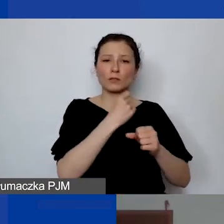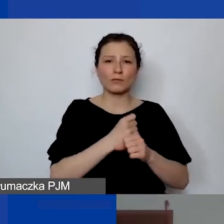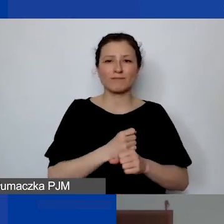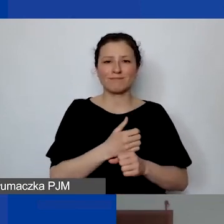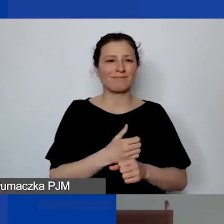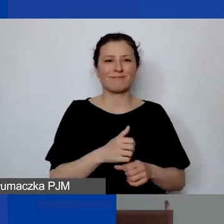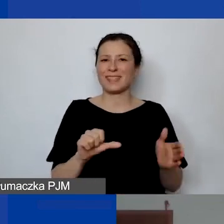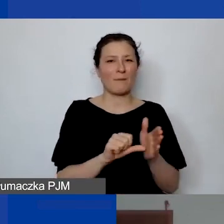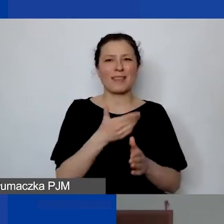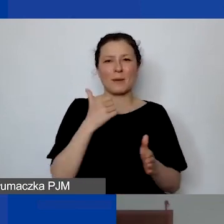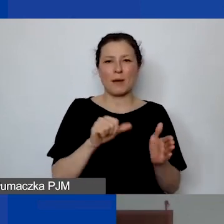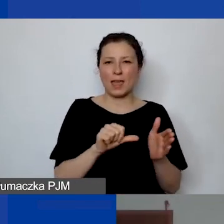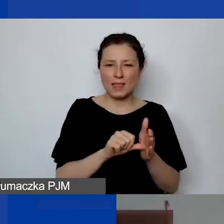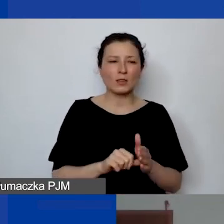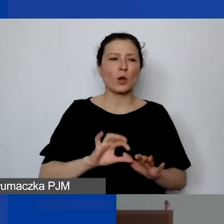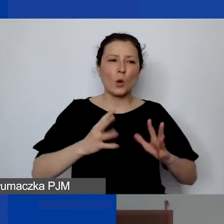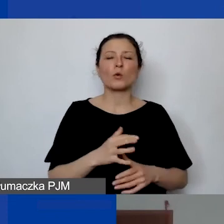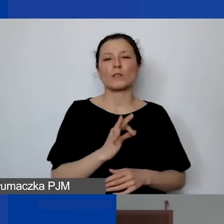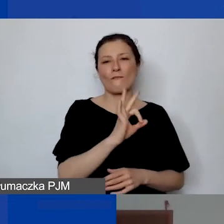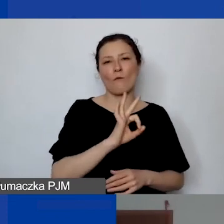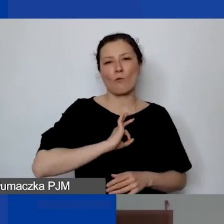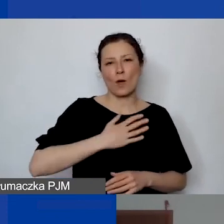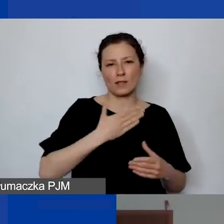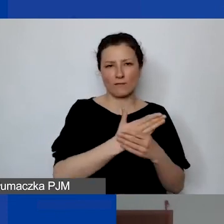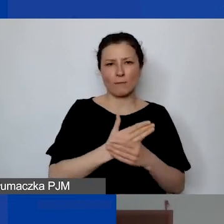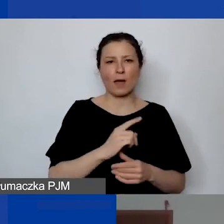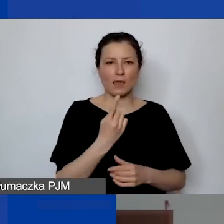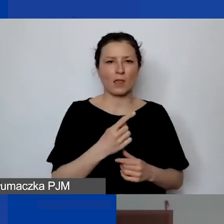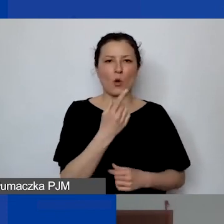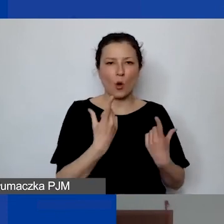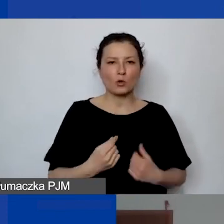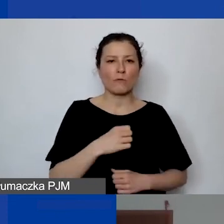Są to osoby mające własną jednoosobową działalność. Czy to są koszty personelu?".